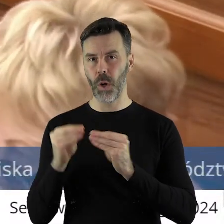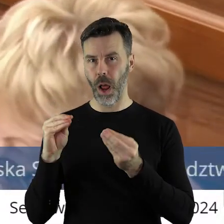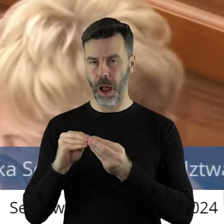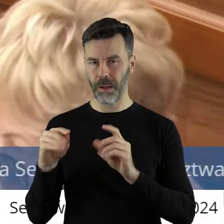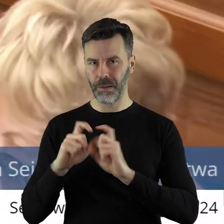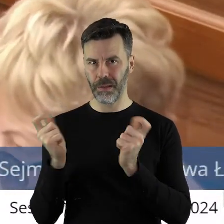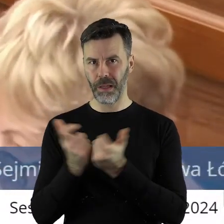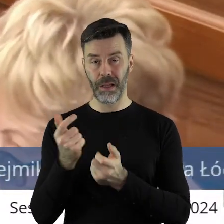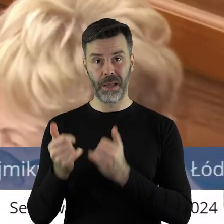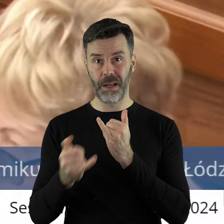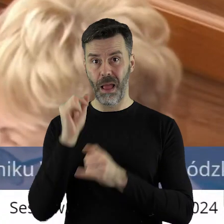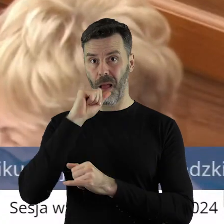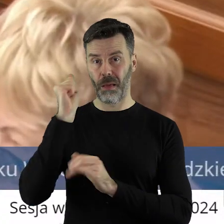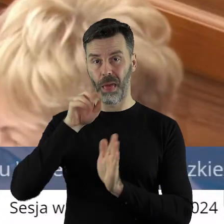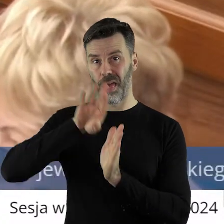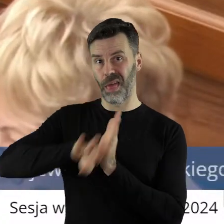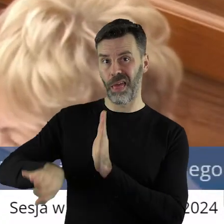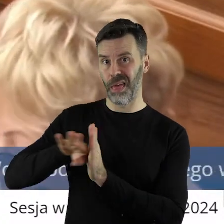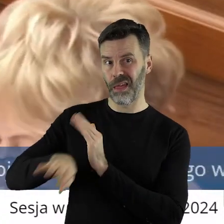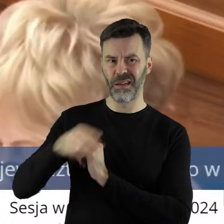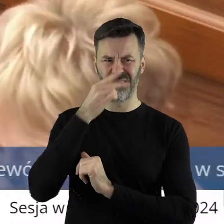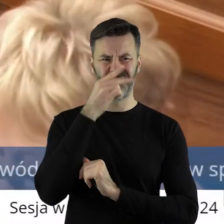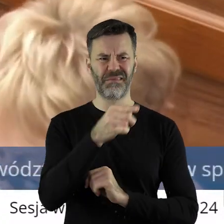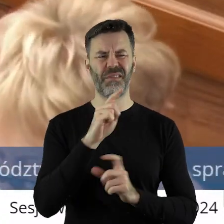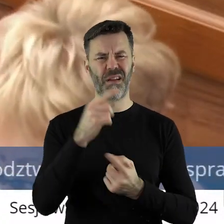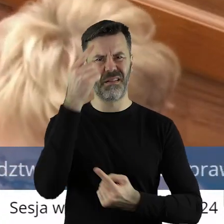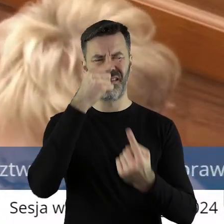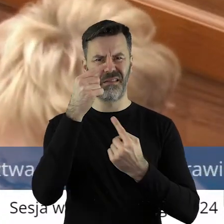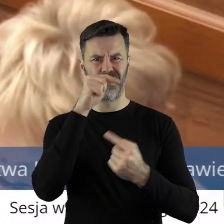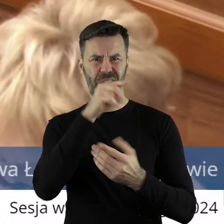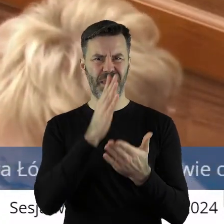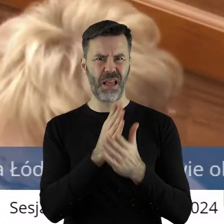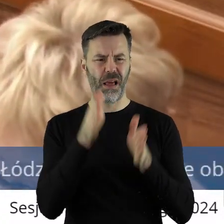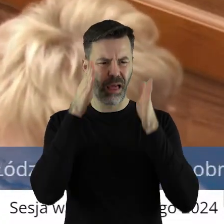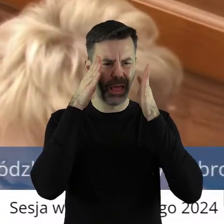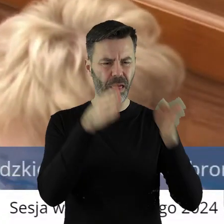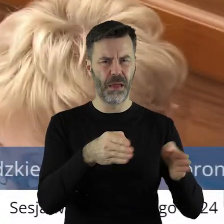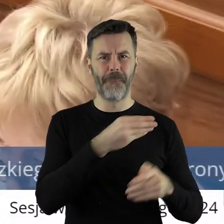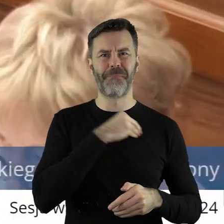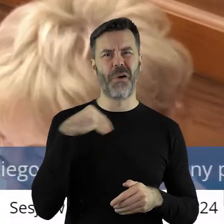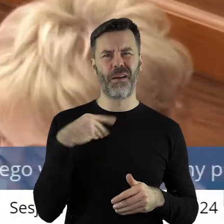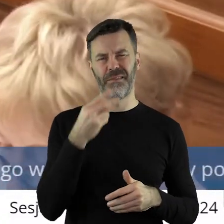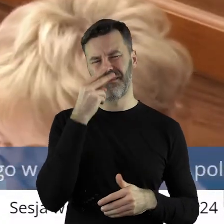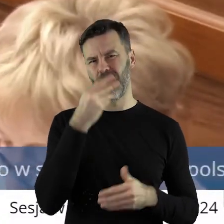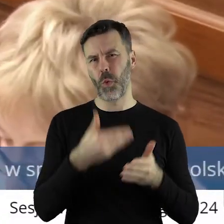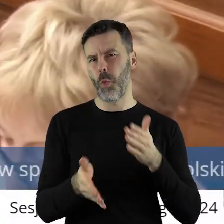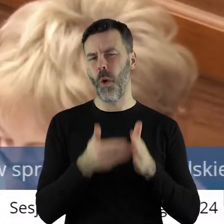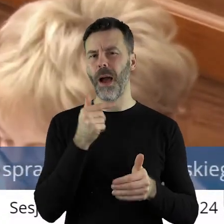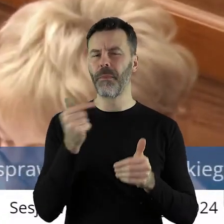europejskość problemu ignoruje, osłabia to stanowisko. Tego robić